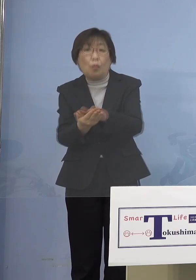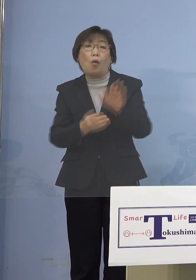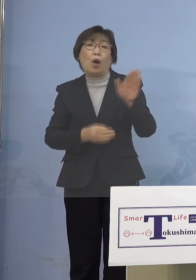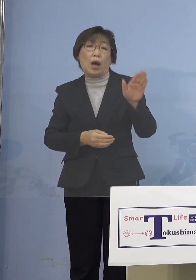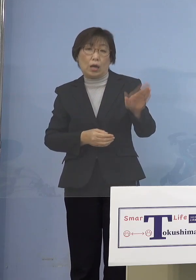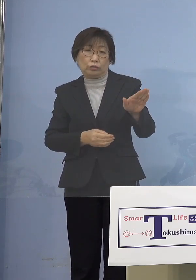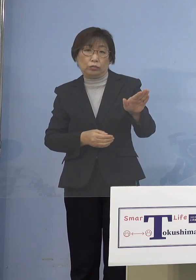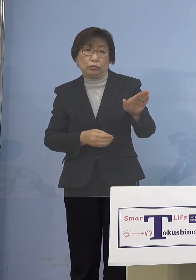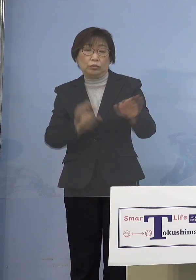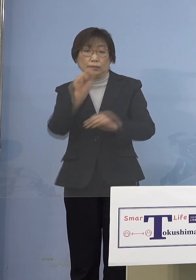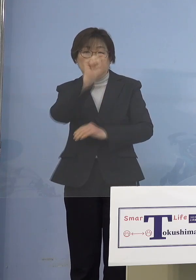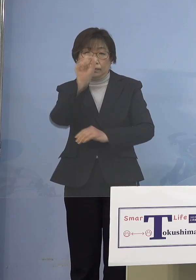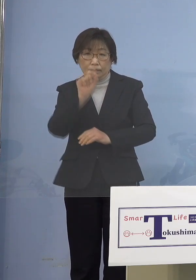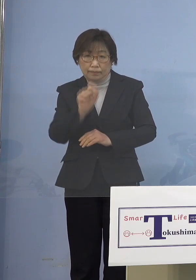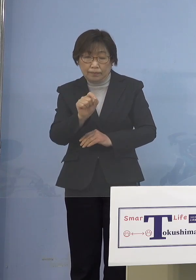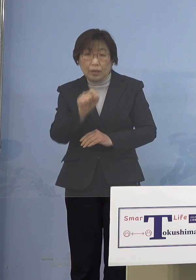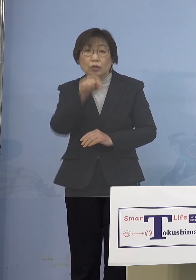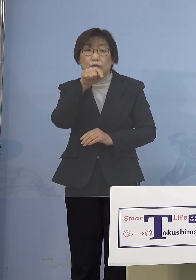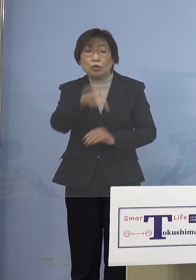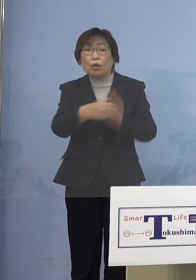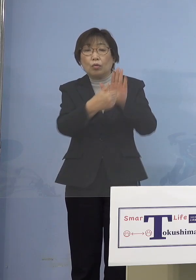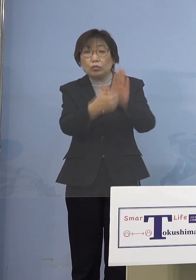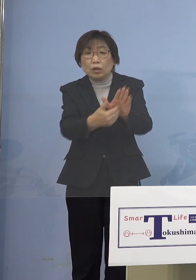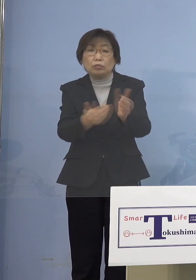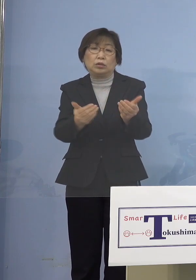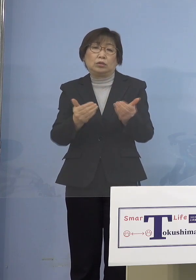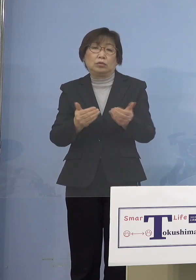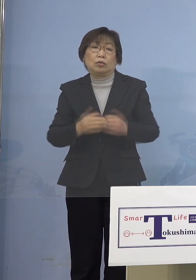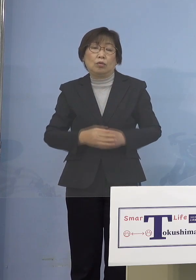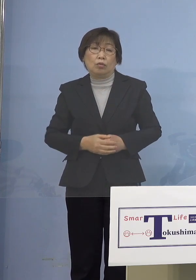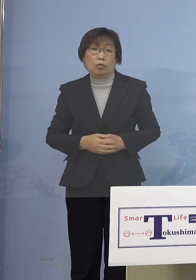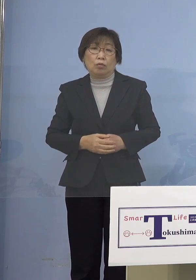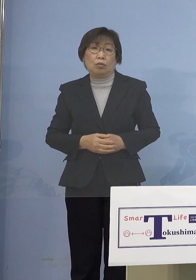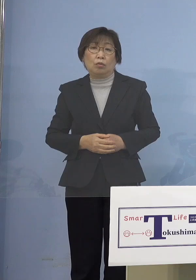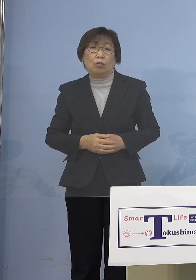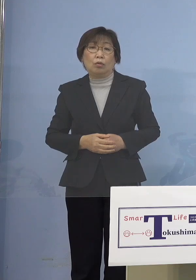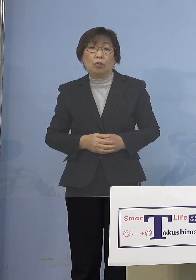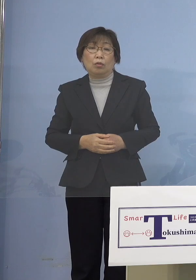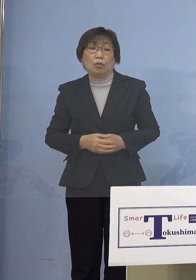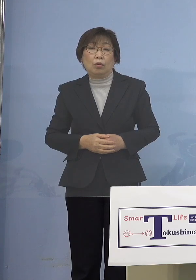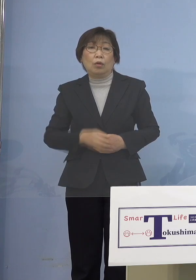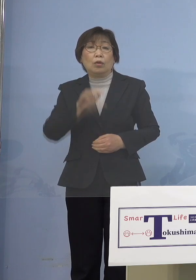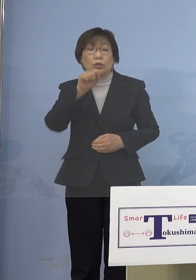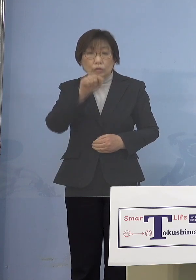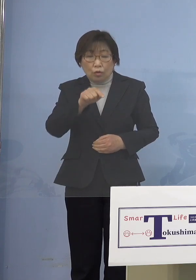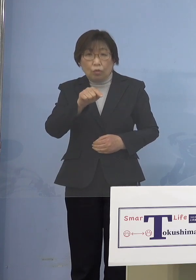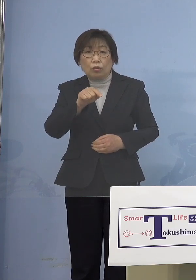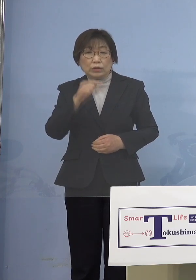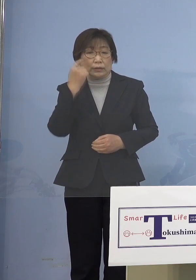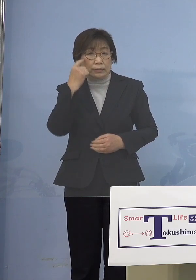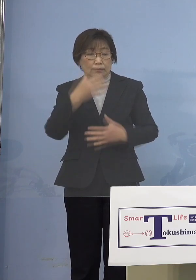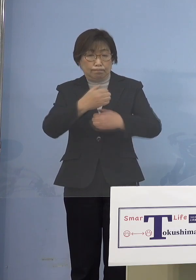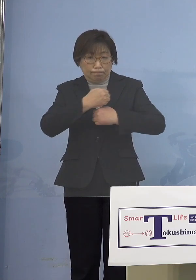それは何としても防がなければならないと 究極はそこへということになります